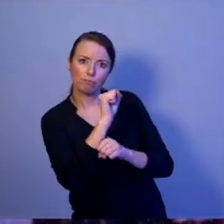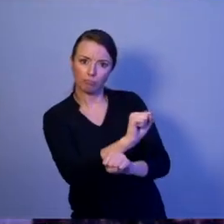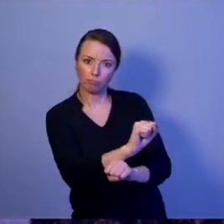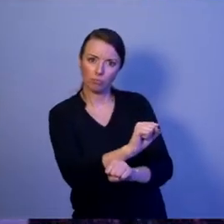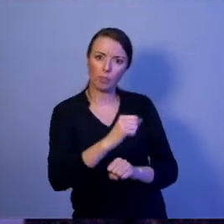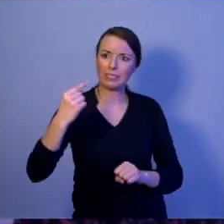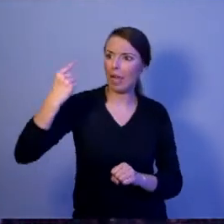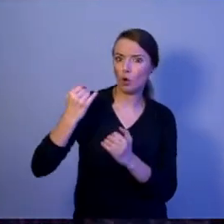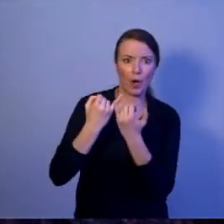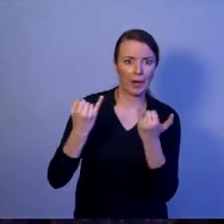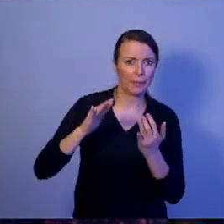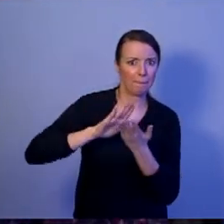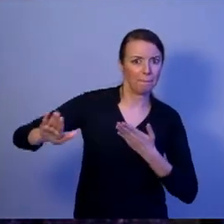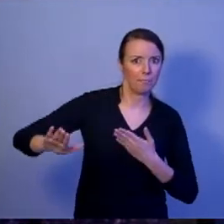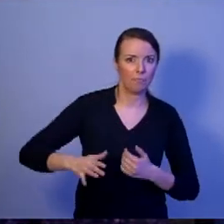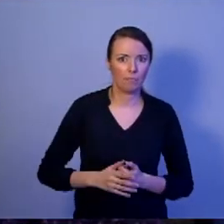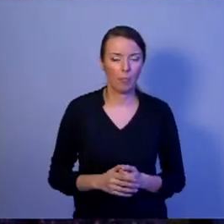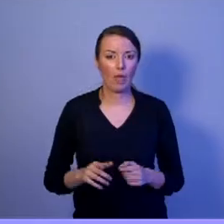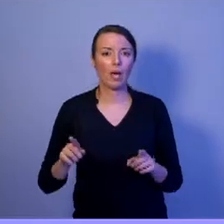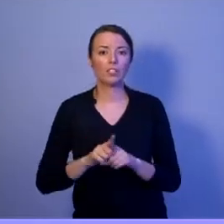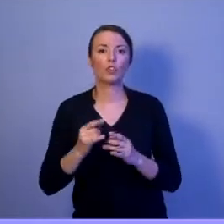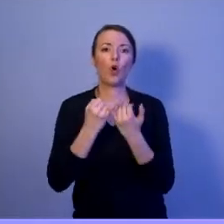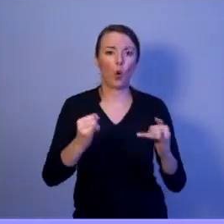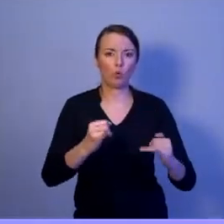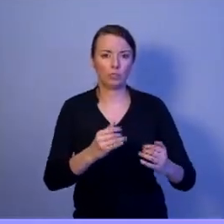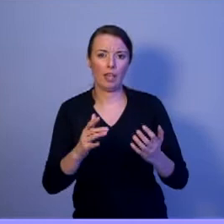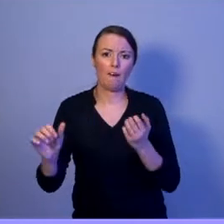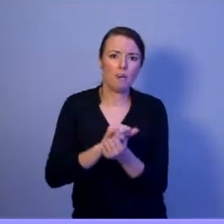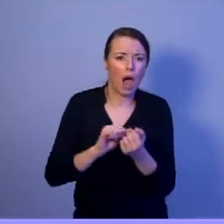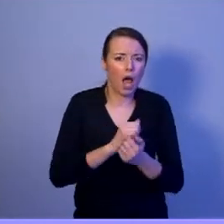Przed zagrożeniami militarnymi i niemilitarnymi. I co jest najważniejsze: